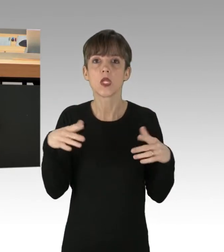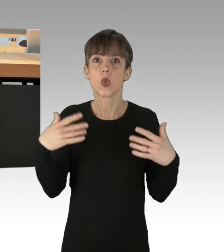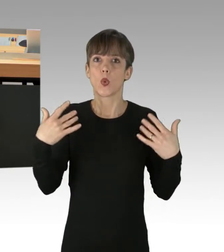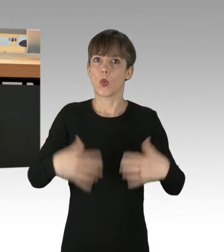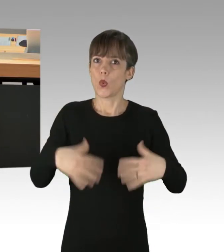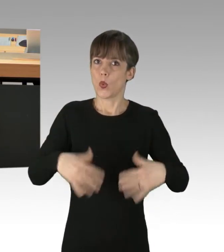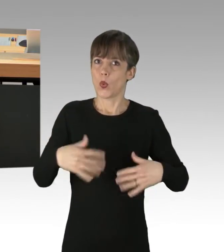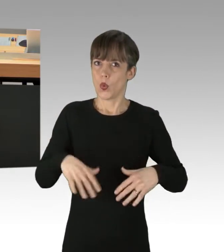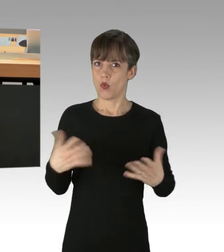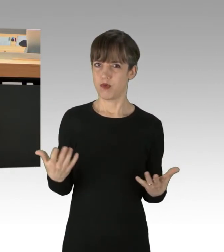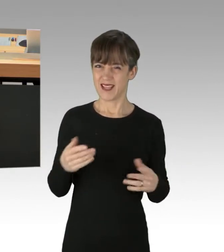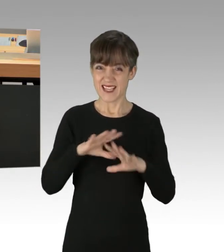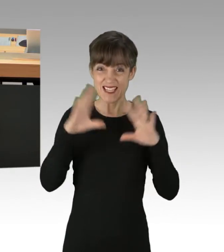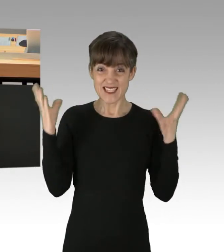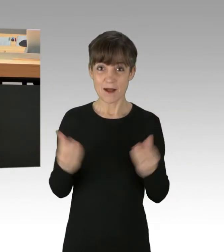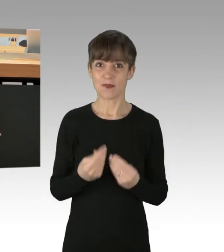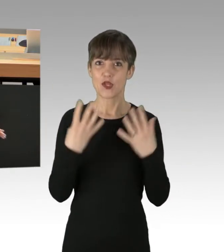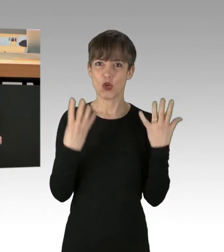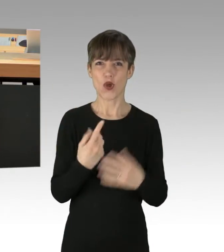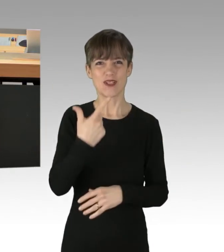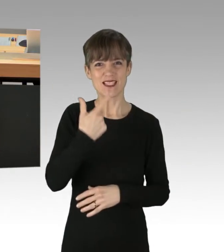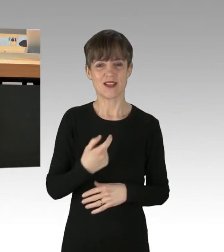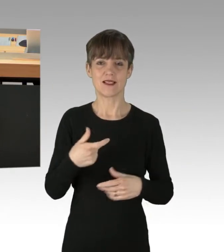Insgesamt 29 Blockade-Aktionen gab es laut Polizei